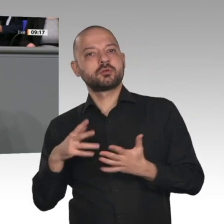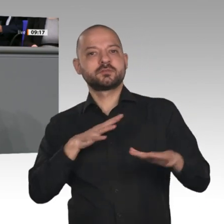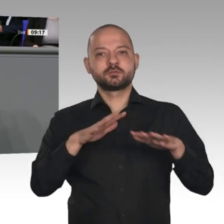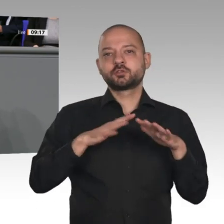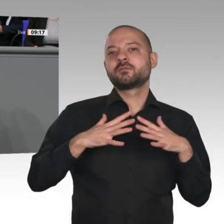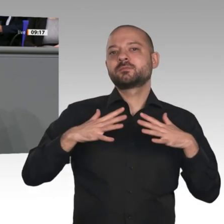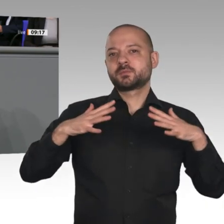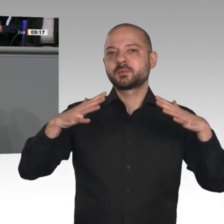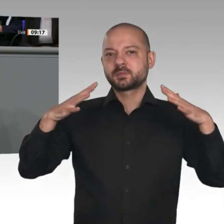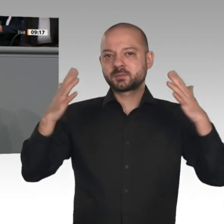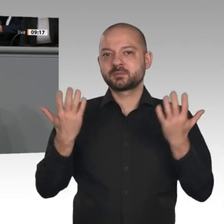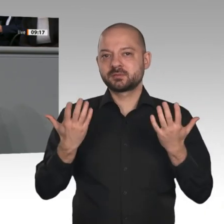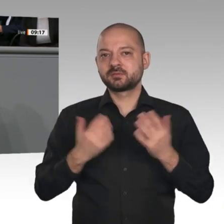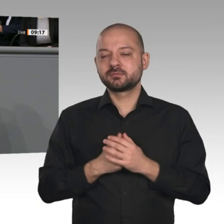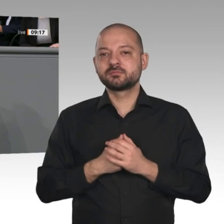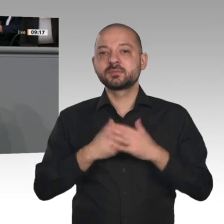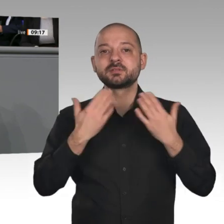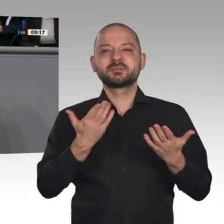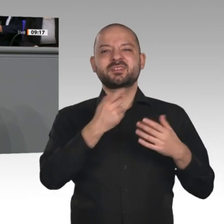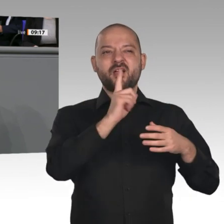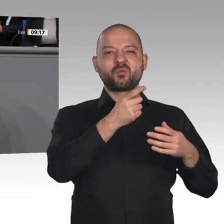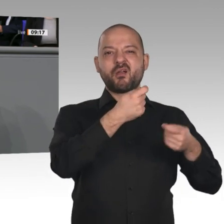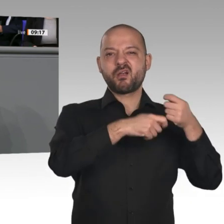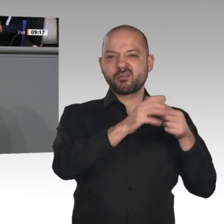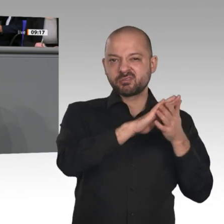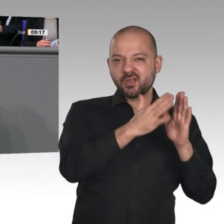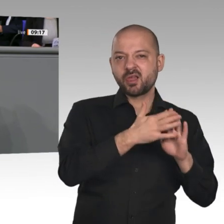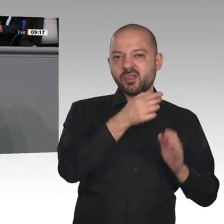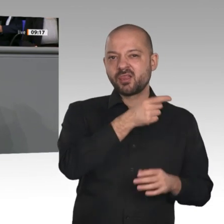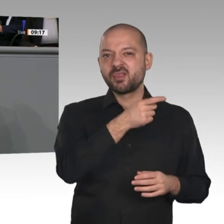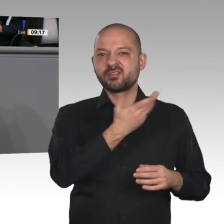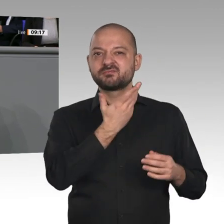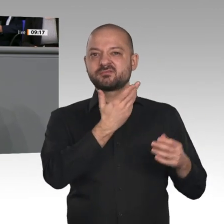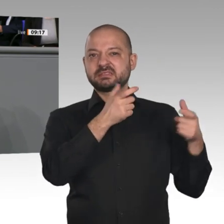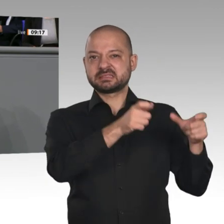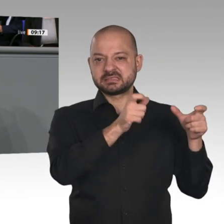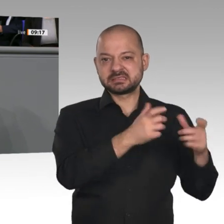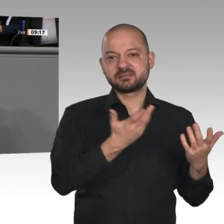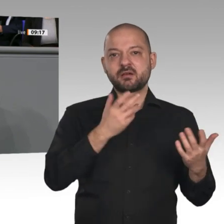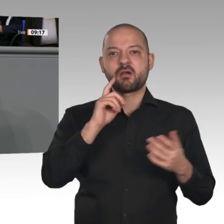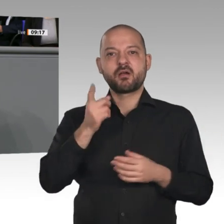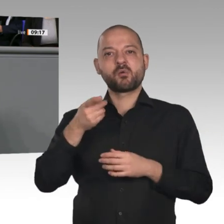wir unseren Platz mit Selbstbewusstsein, mit Stolz und gemeinsam mit anderen verteidigen werden. Vielen Dank.